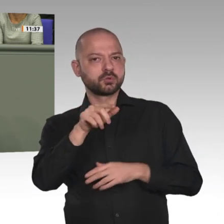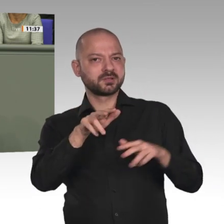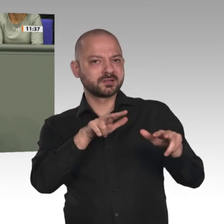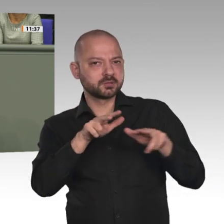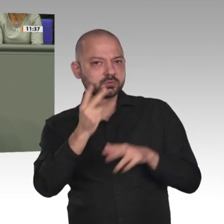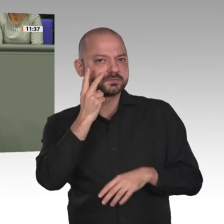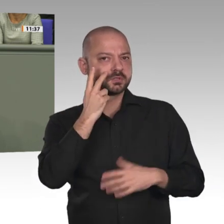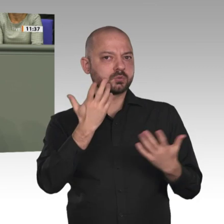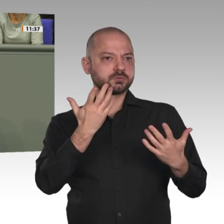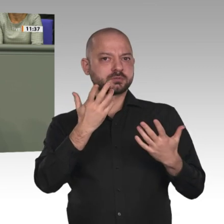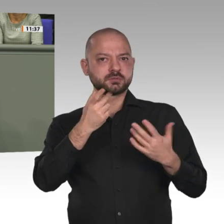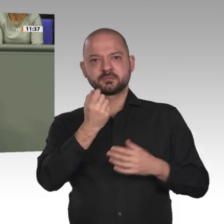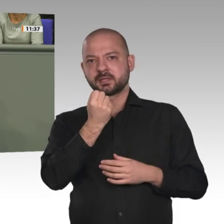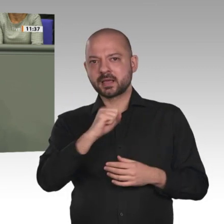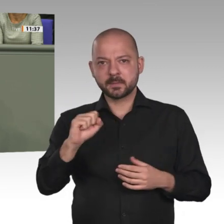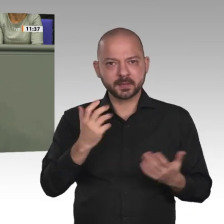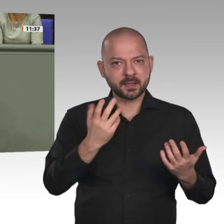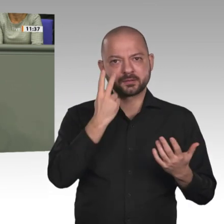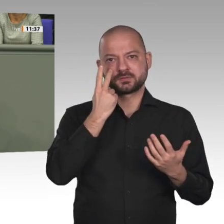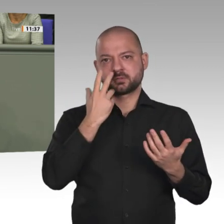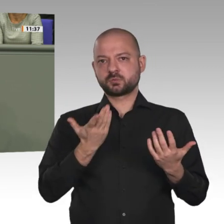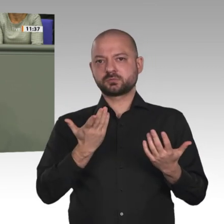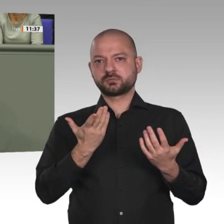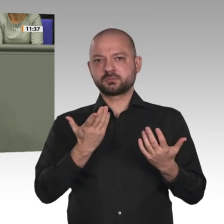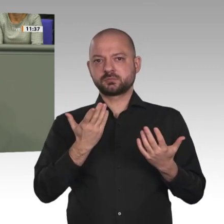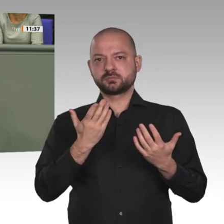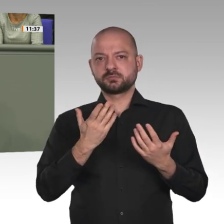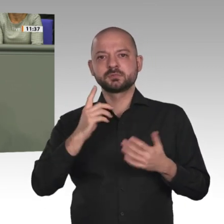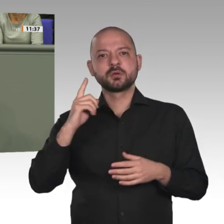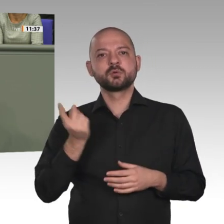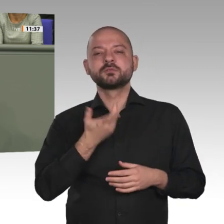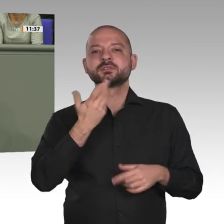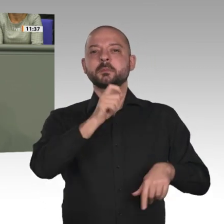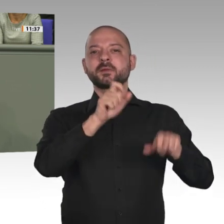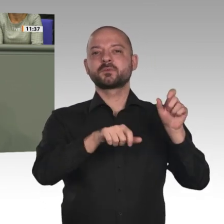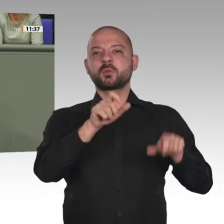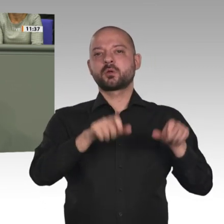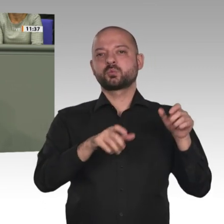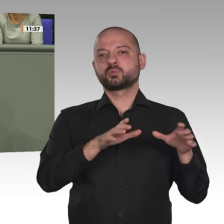den humanitären Zielen dieser Mission verpflichtet. In unserem Grundsatzprogramm bekennen wir